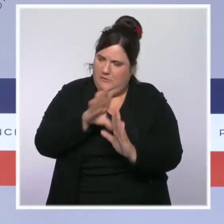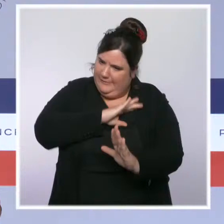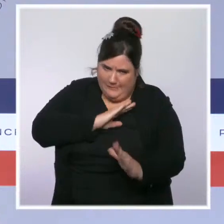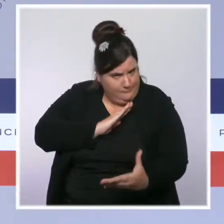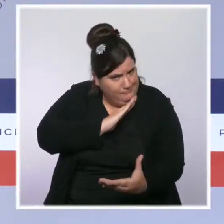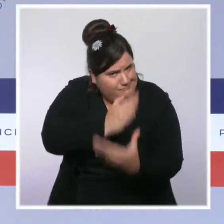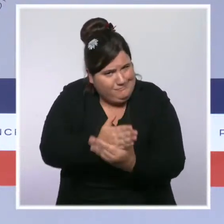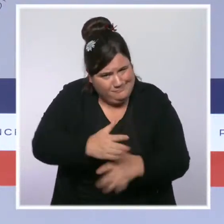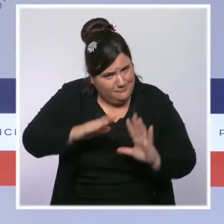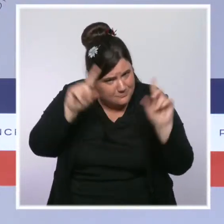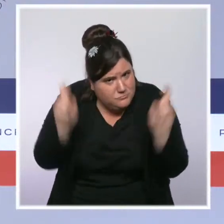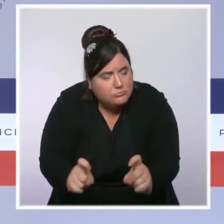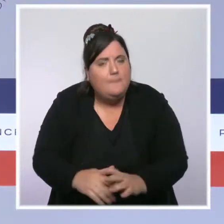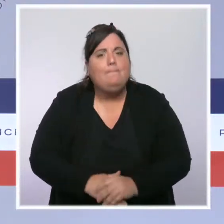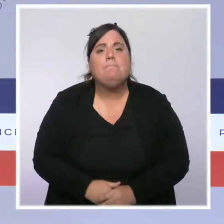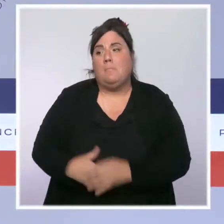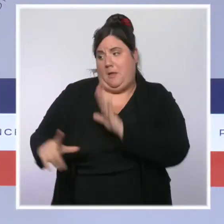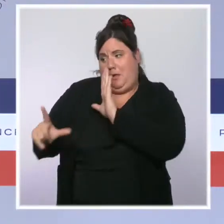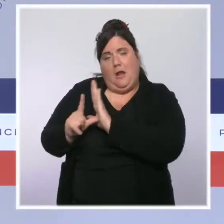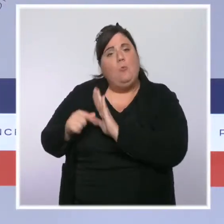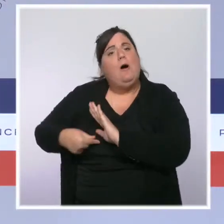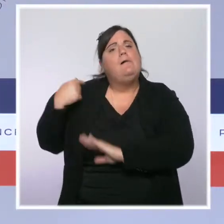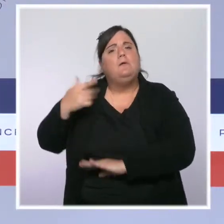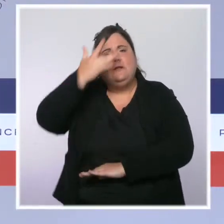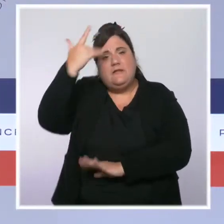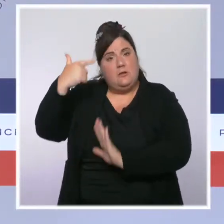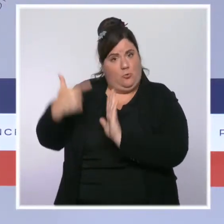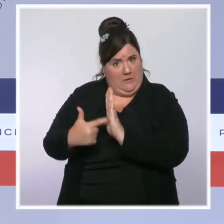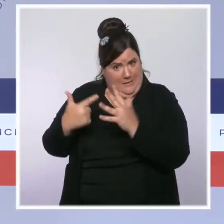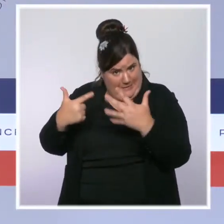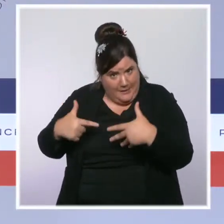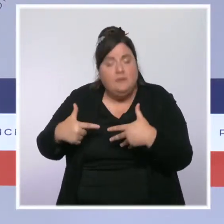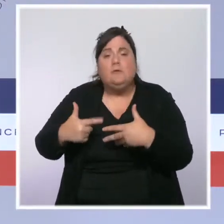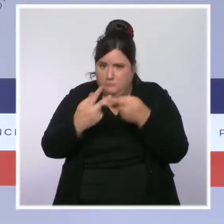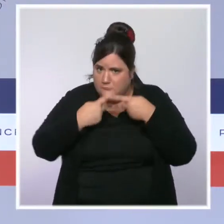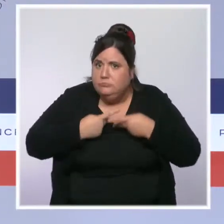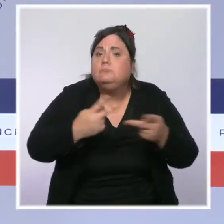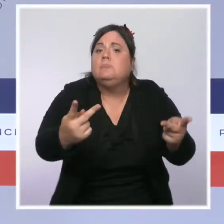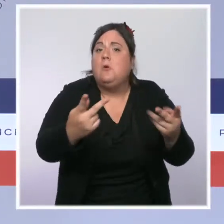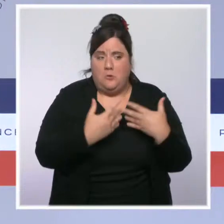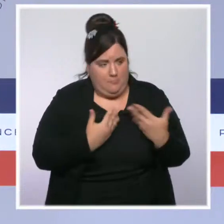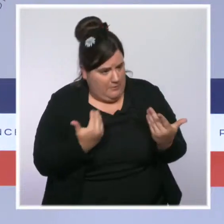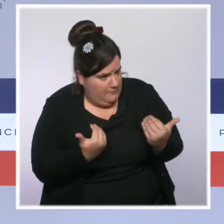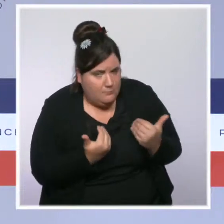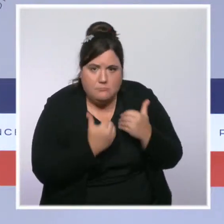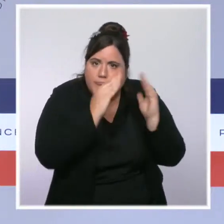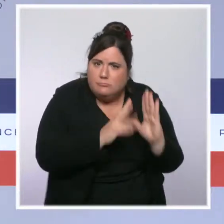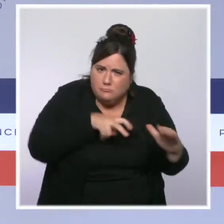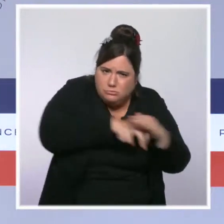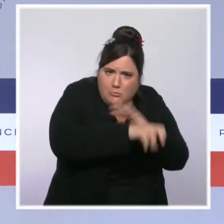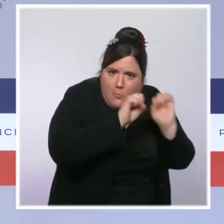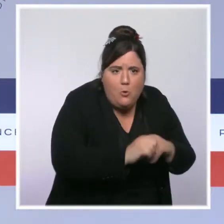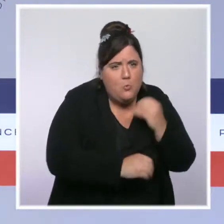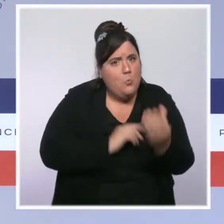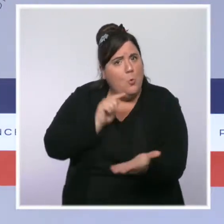été votée dès l'été 2017 a permis les visites domiciliaires, a permis de fermer les lieux de culte radicalisés tout en sortant,